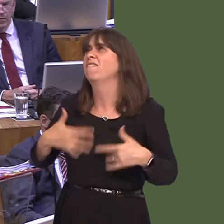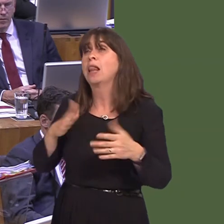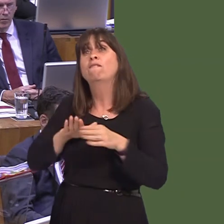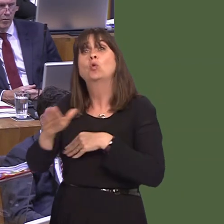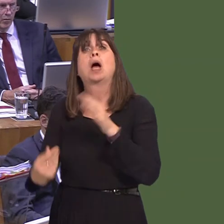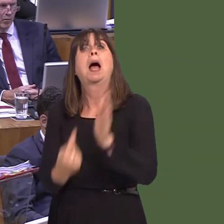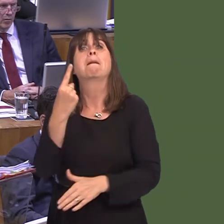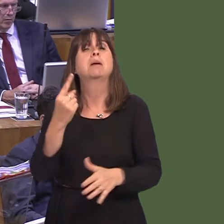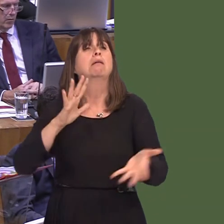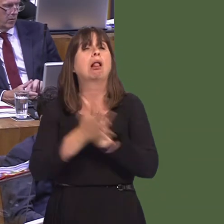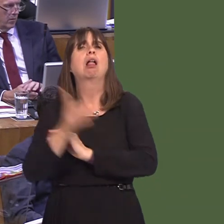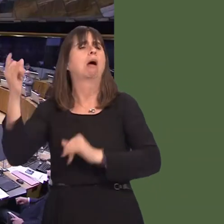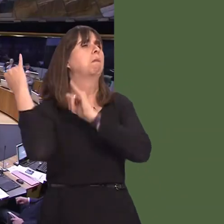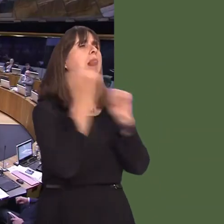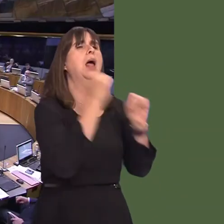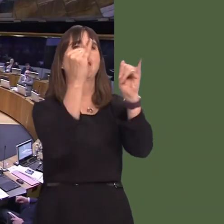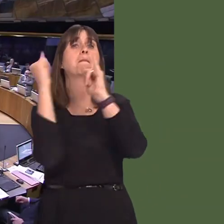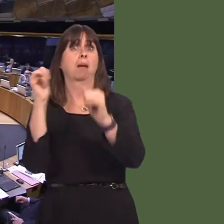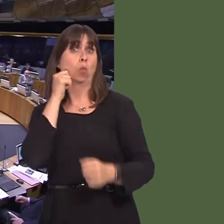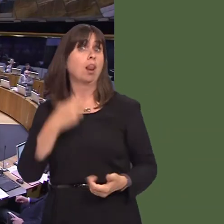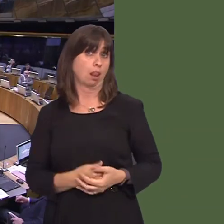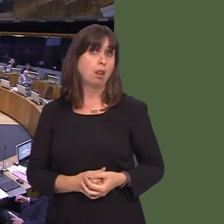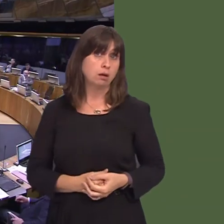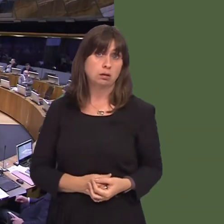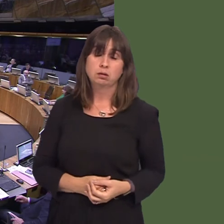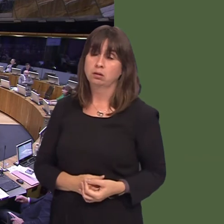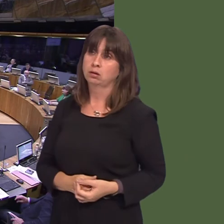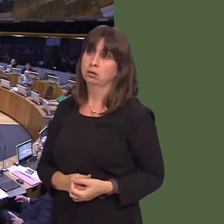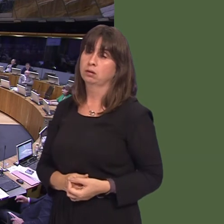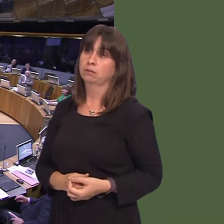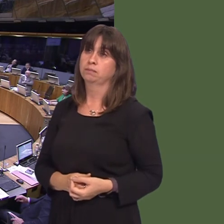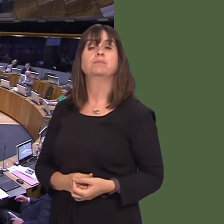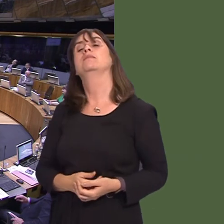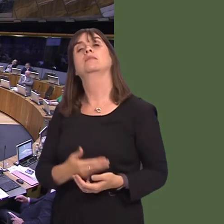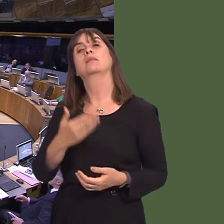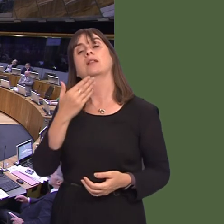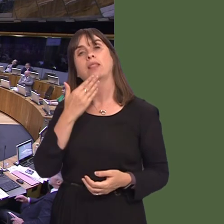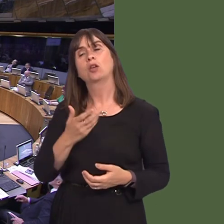Mark Reckless AM: I thank the First Minister for his statement. Of course, it would be